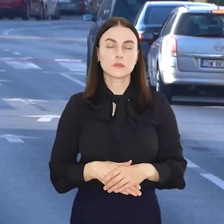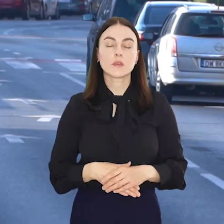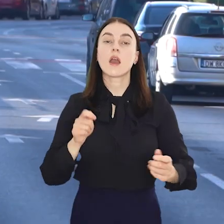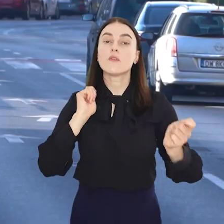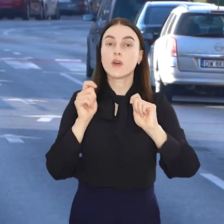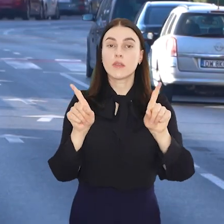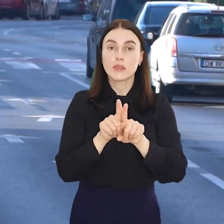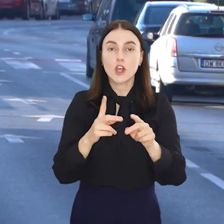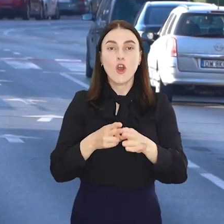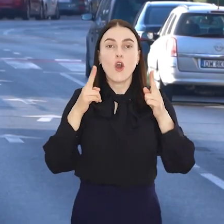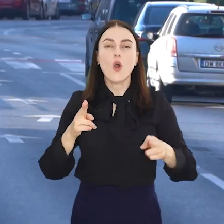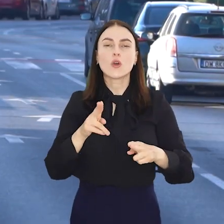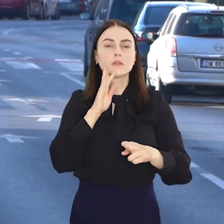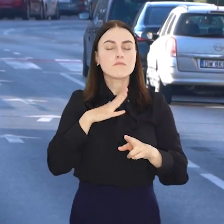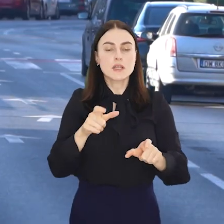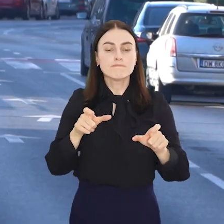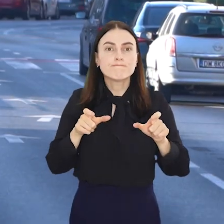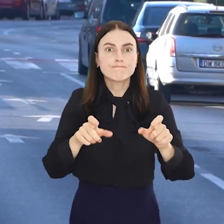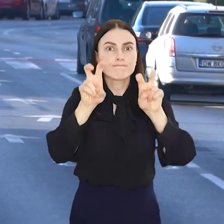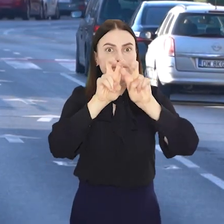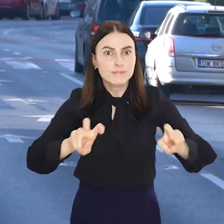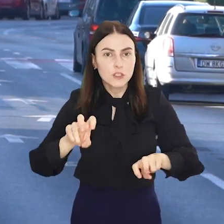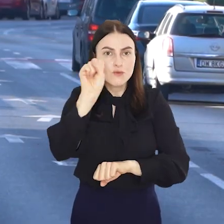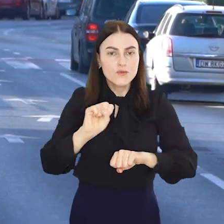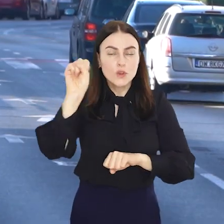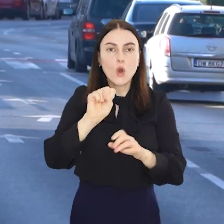Wakacje to także gorący okres remontowy na wrocławskich torowiskach.